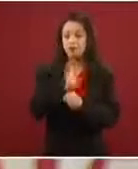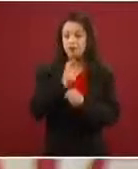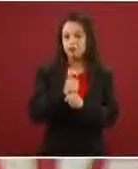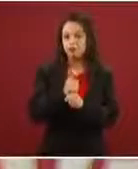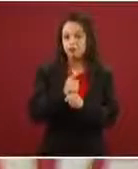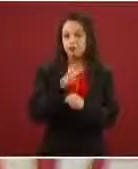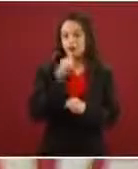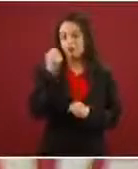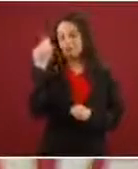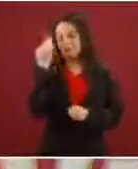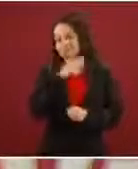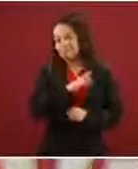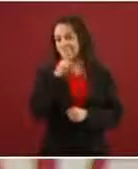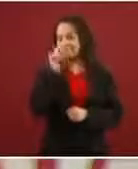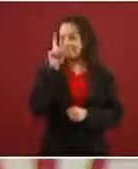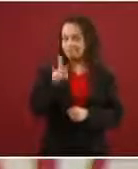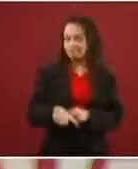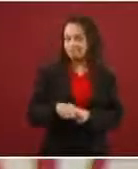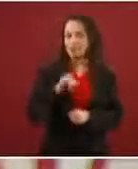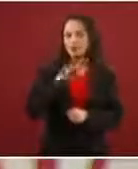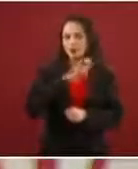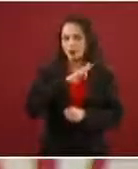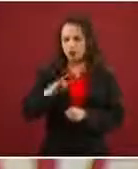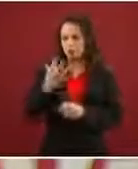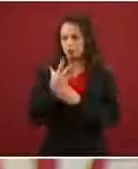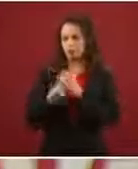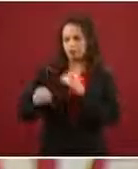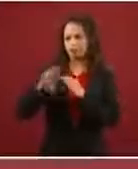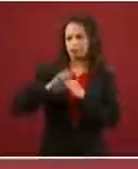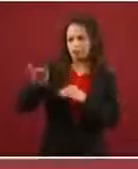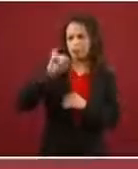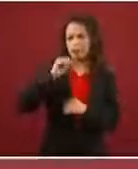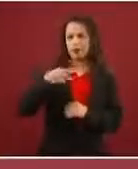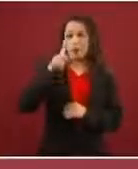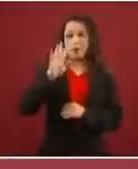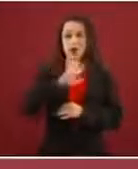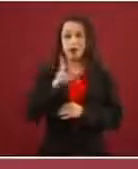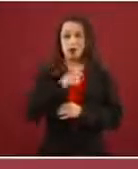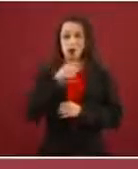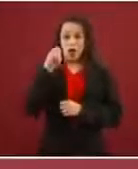Sí puedes migrar, pero son otros los mecanismos, no nada más que llegues con menores de edad